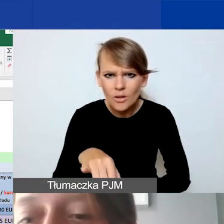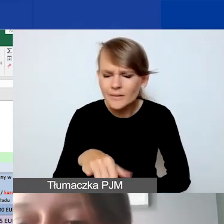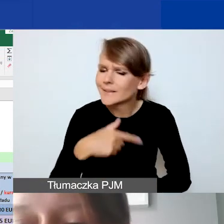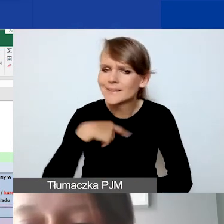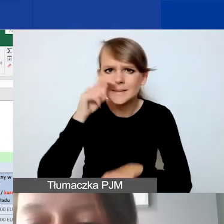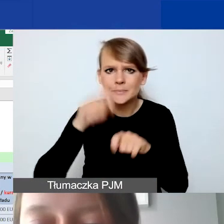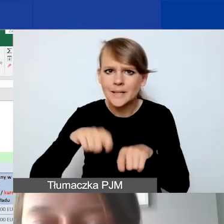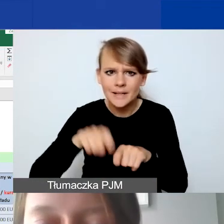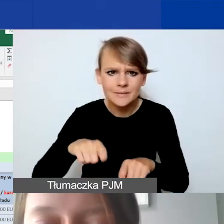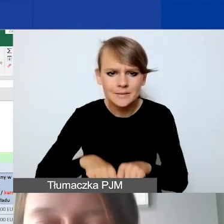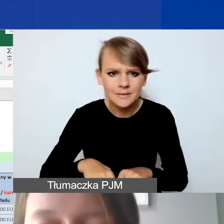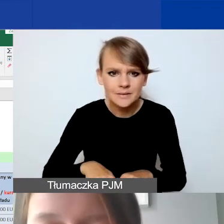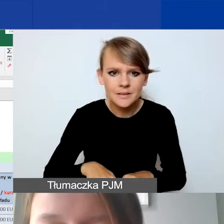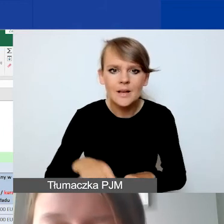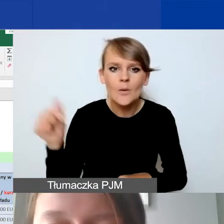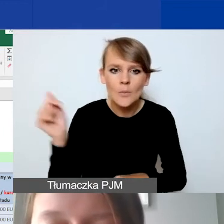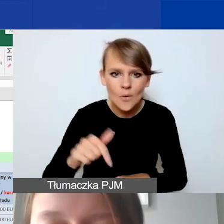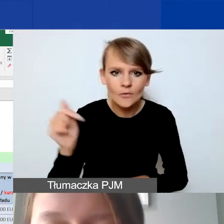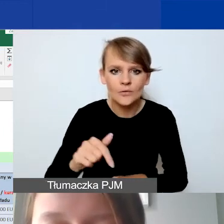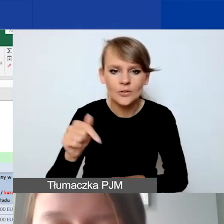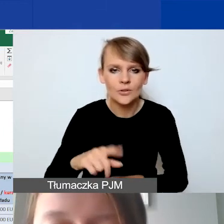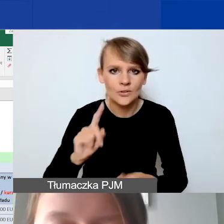Natomiast powinno to przeliczyć się wszędzie.